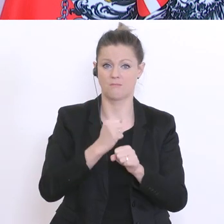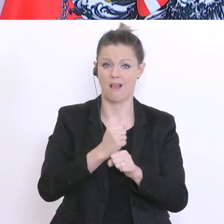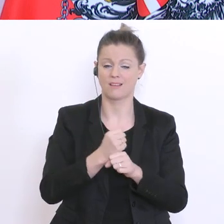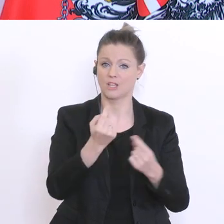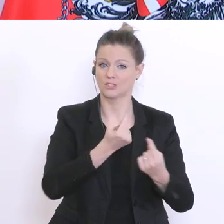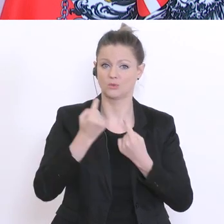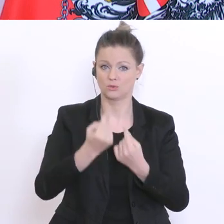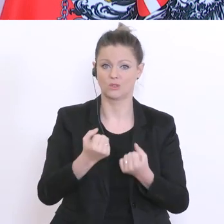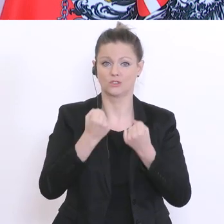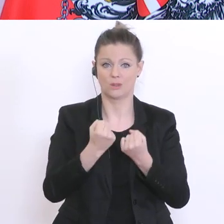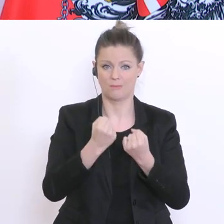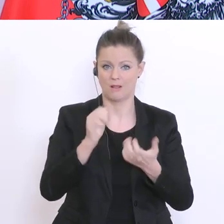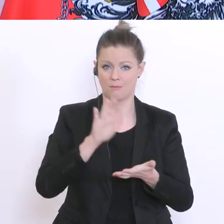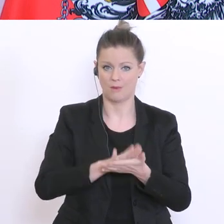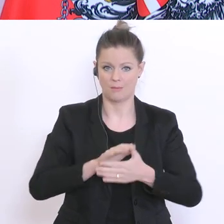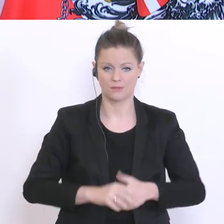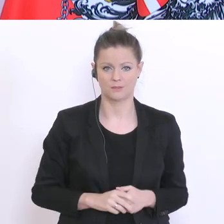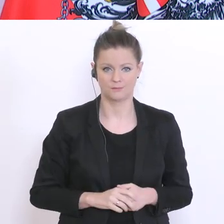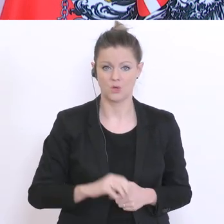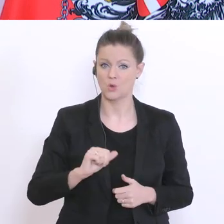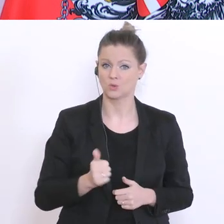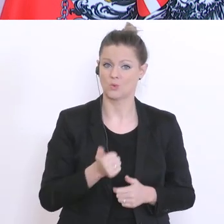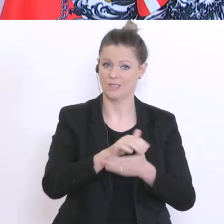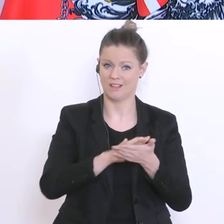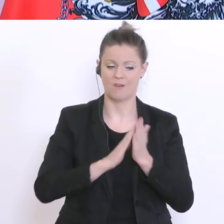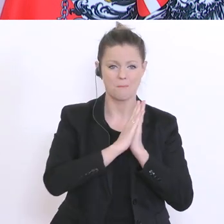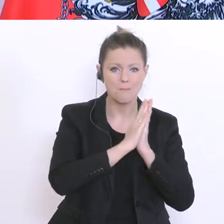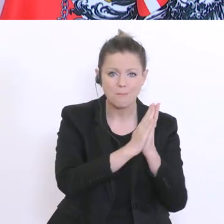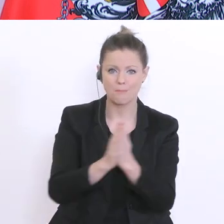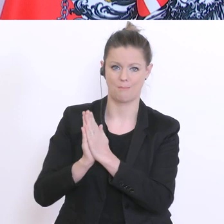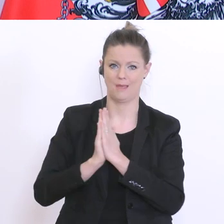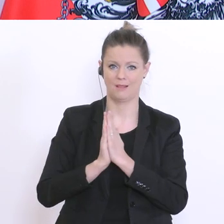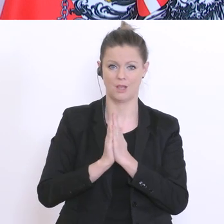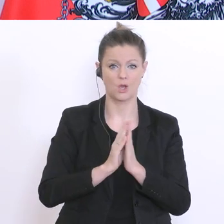vielleicht mit einer Bitte an alle Beteiligten, an Schülerinnen und Schüler, Lehrer und Lehrerinnen